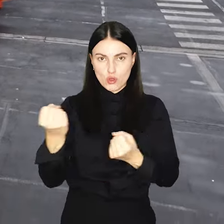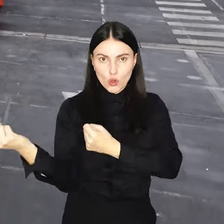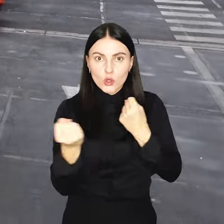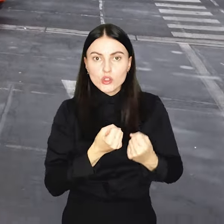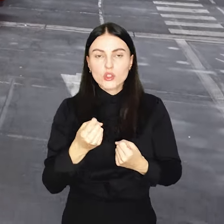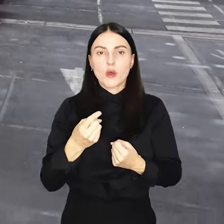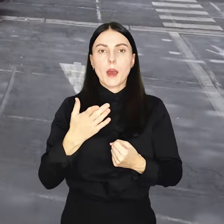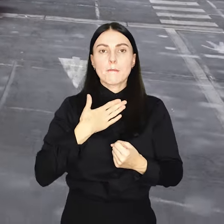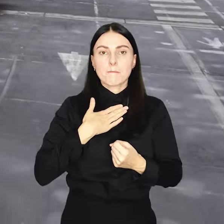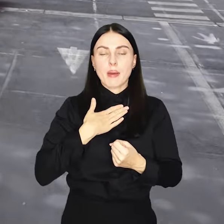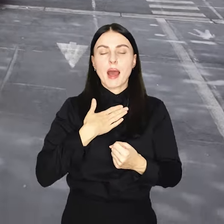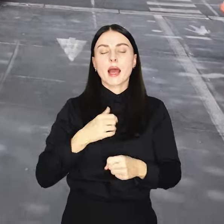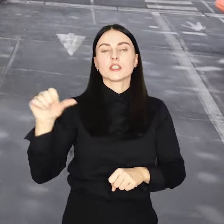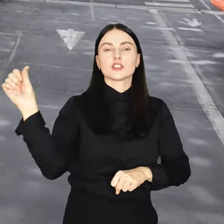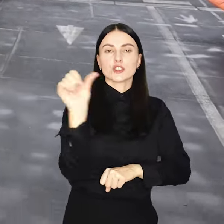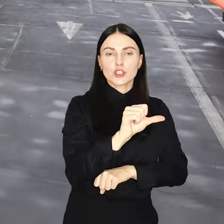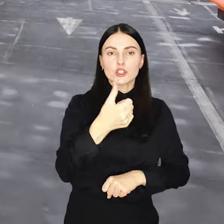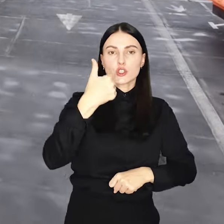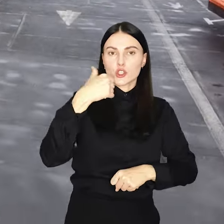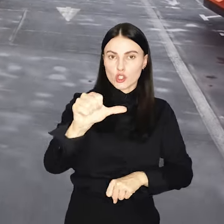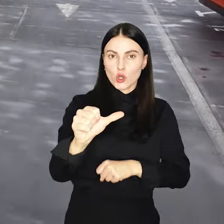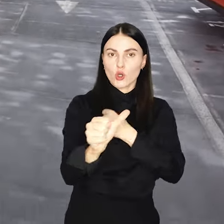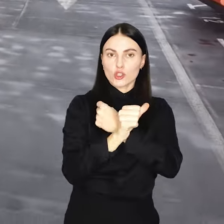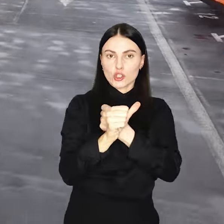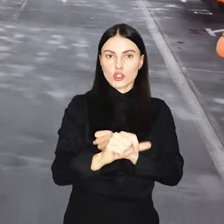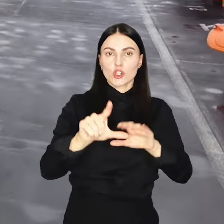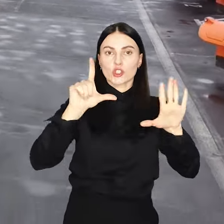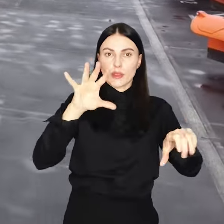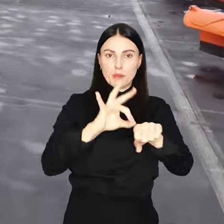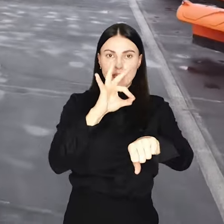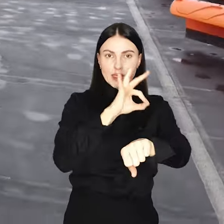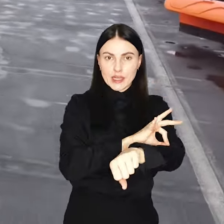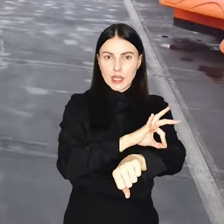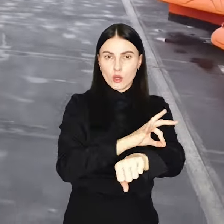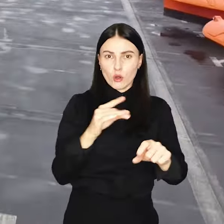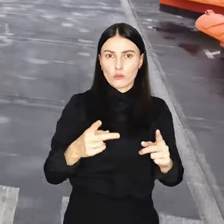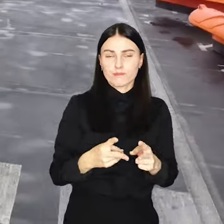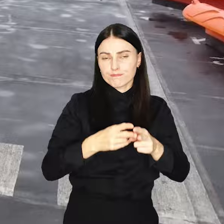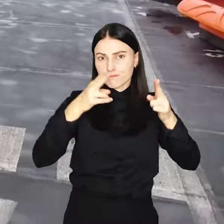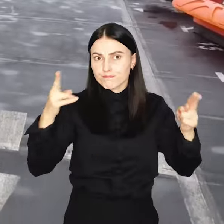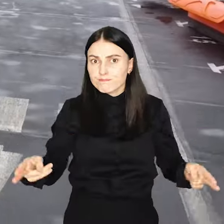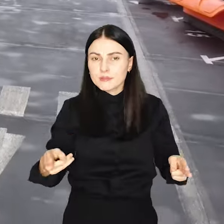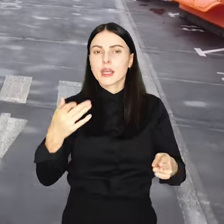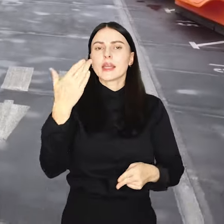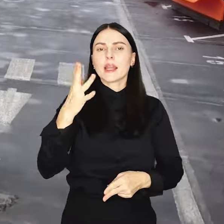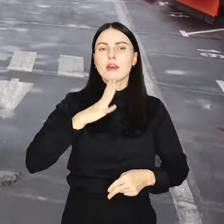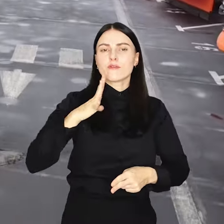A do odśnieżania ponad 1167 km dróg czyli mniej więcej tyle, ile w